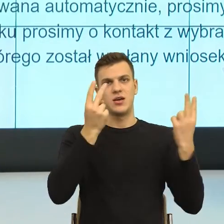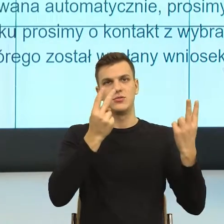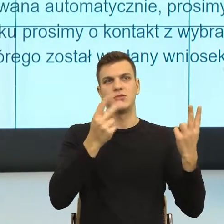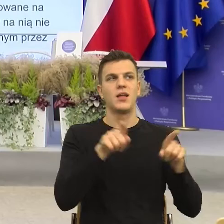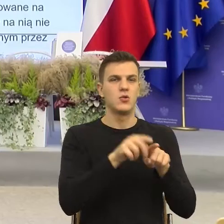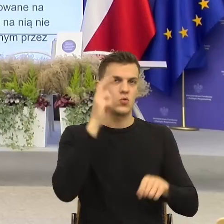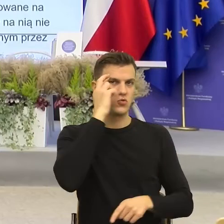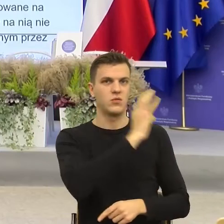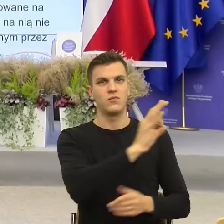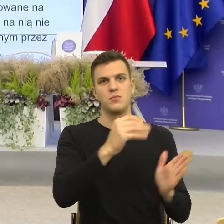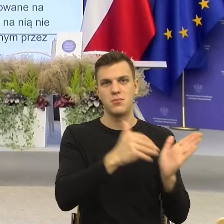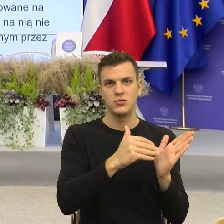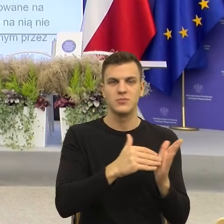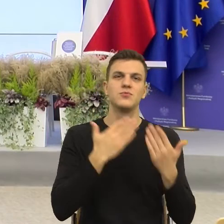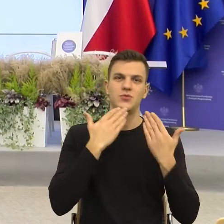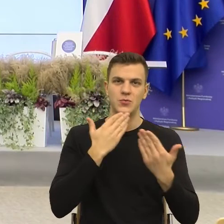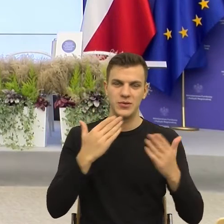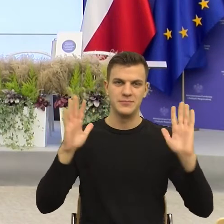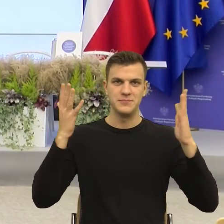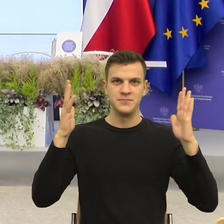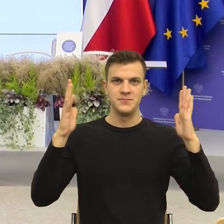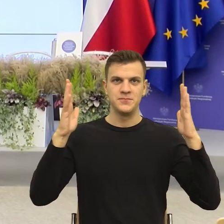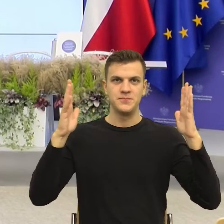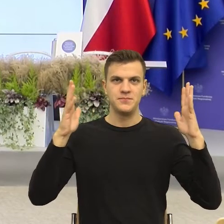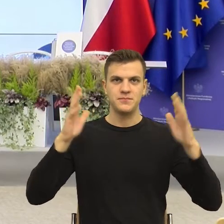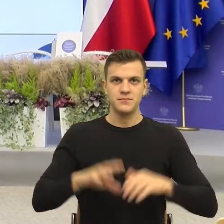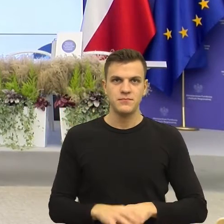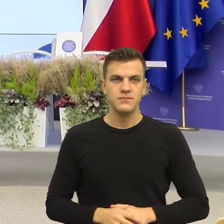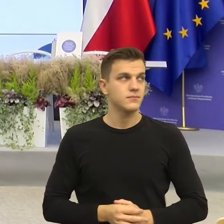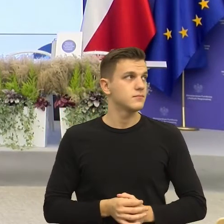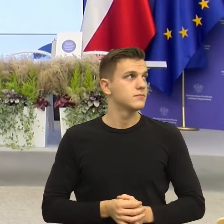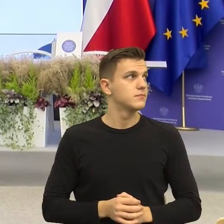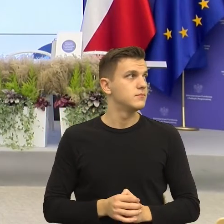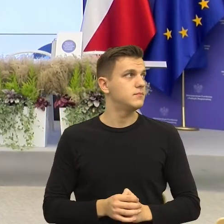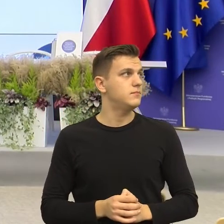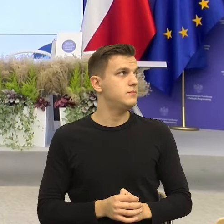Dziękuję bardzo. Dziękujemy bardzo, ale możemy jeszcze...